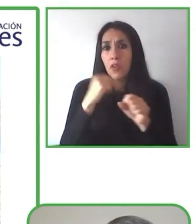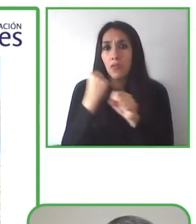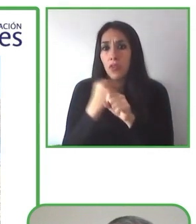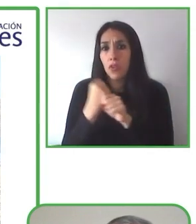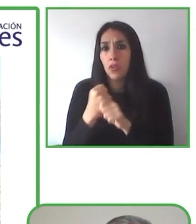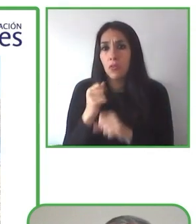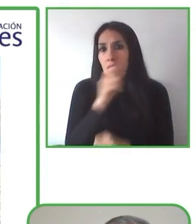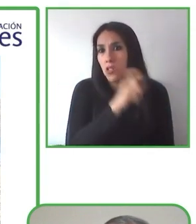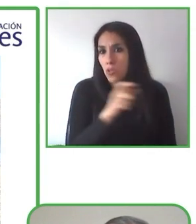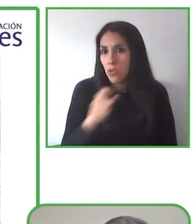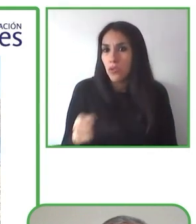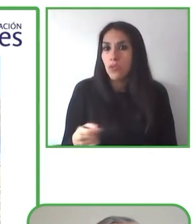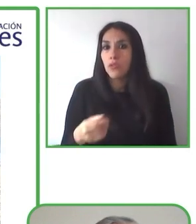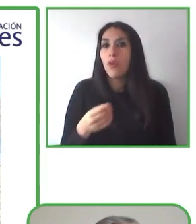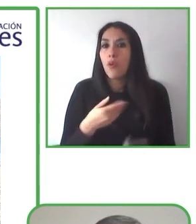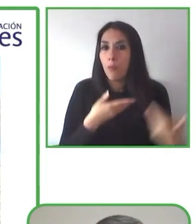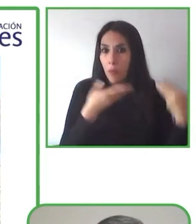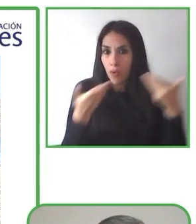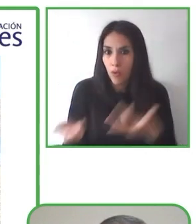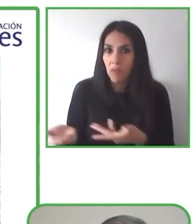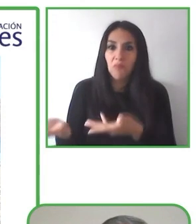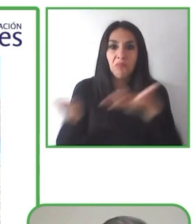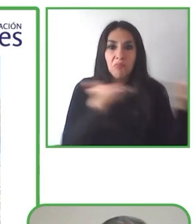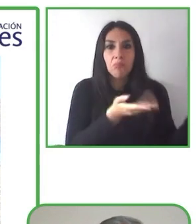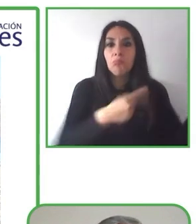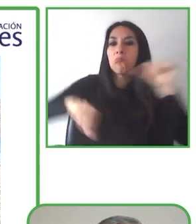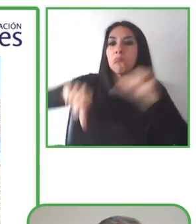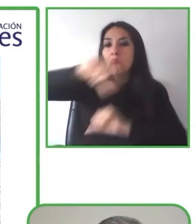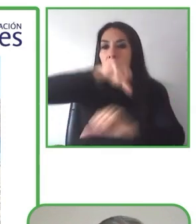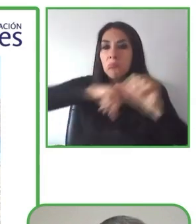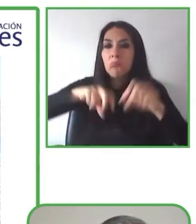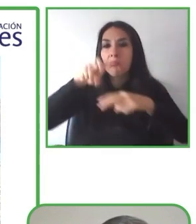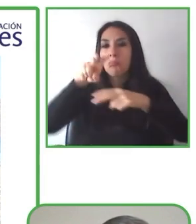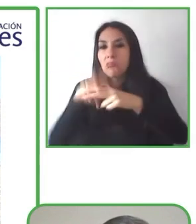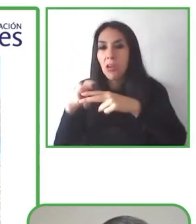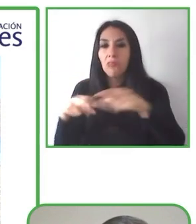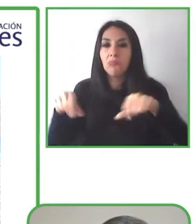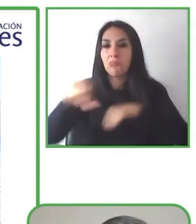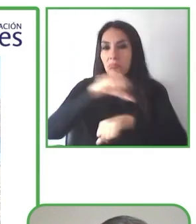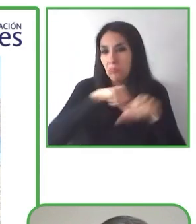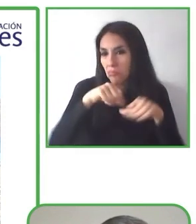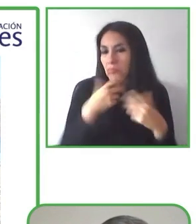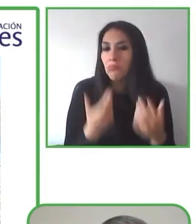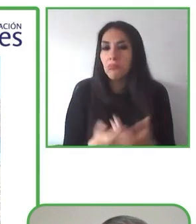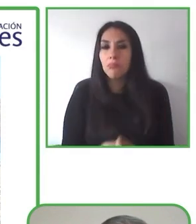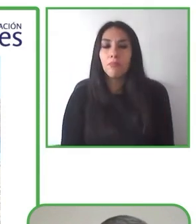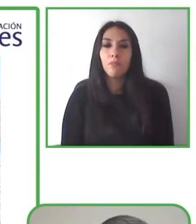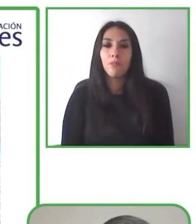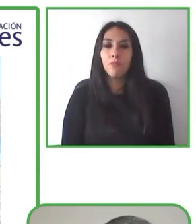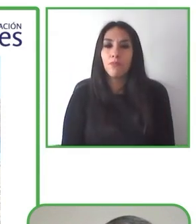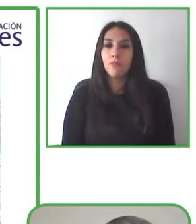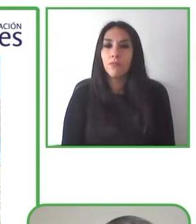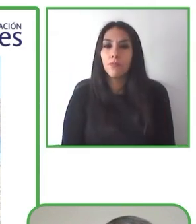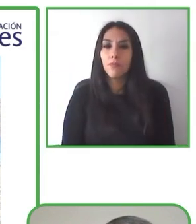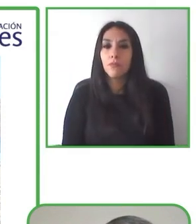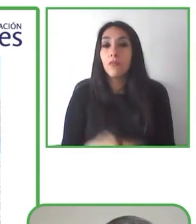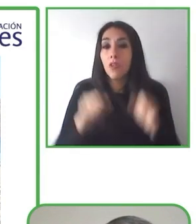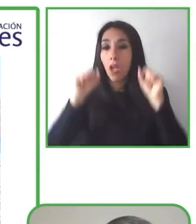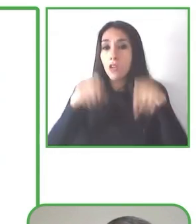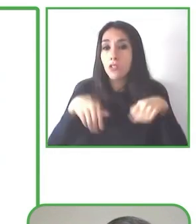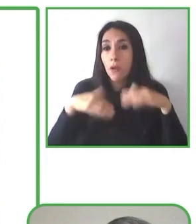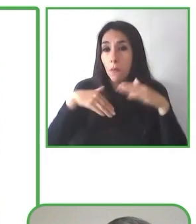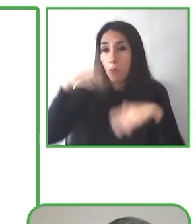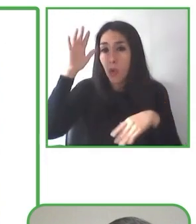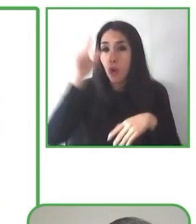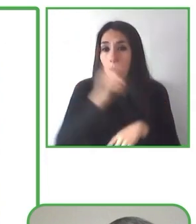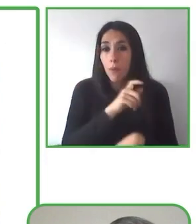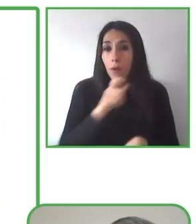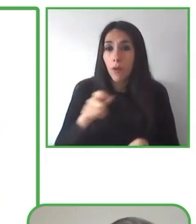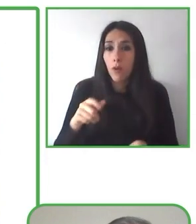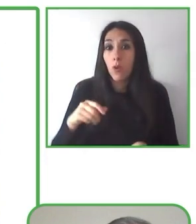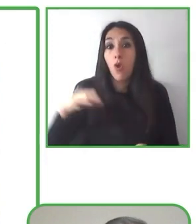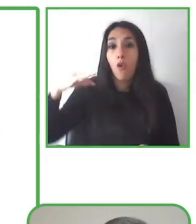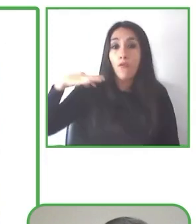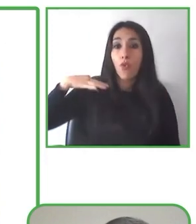Globe4all es una comunidad inclusiva que se basa en esta premisa "nada para nosotros